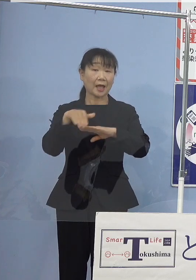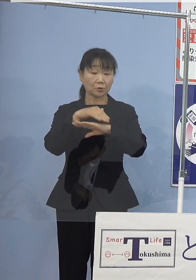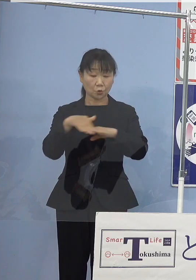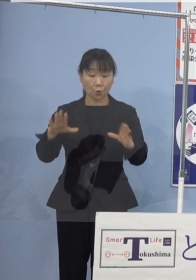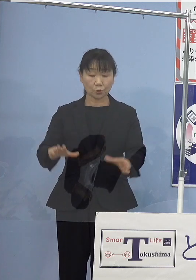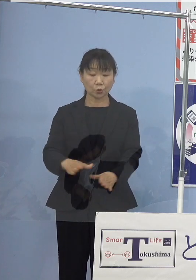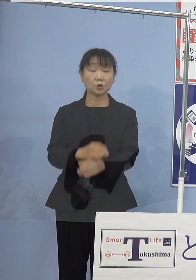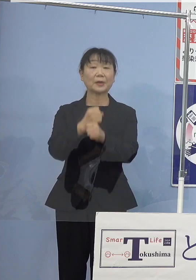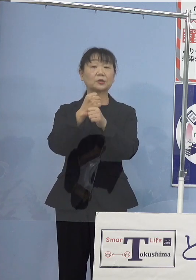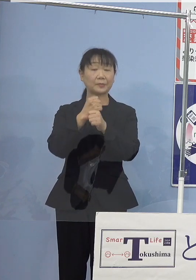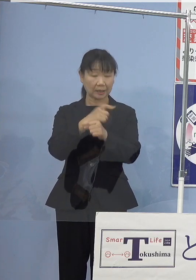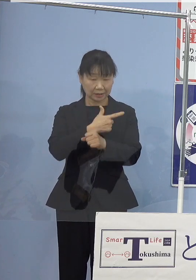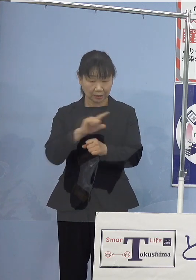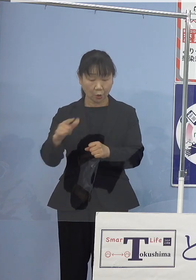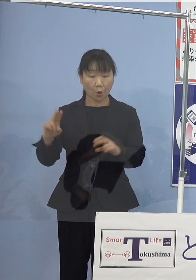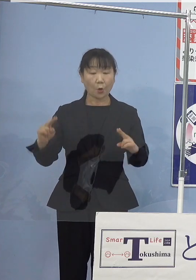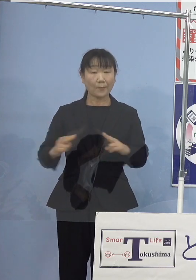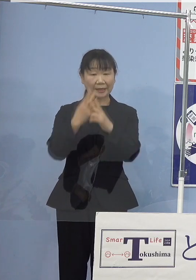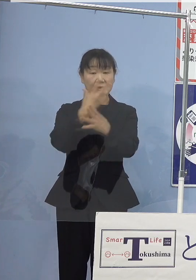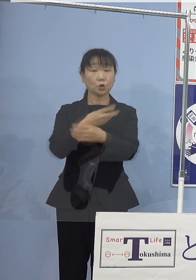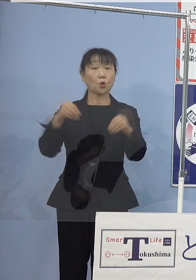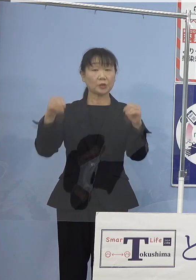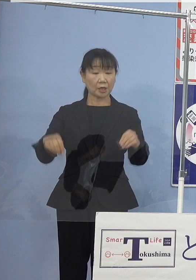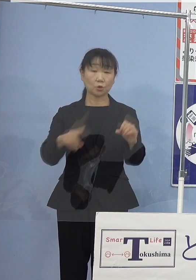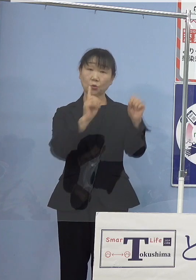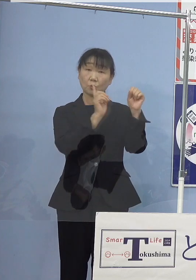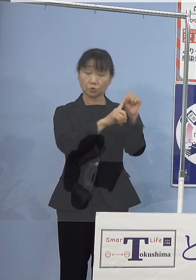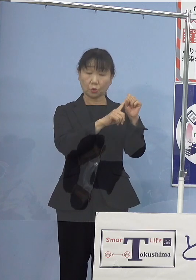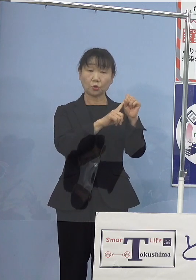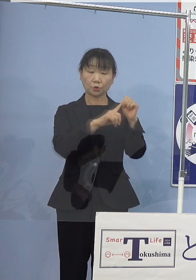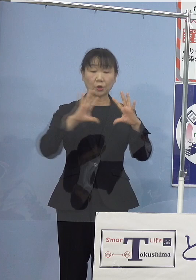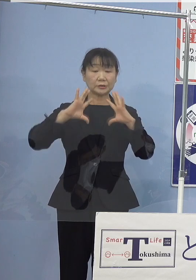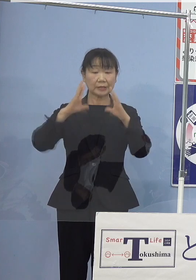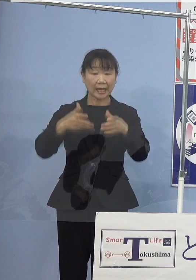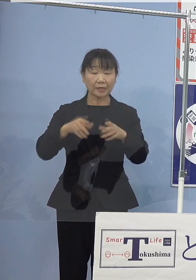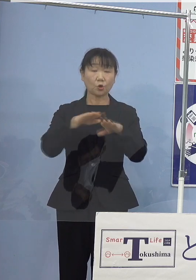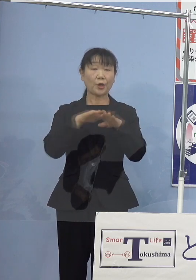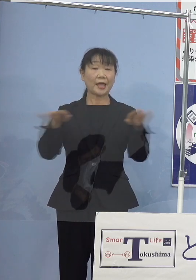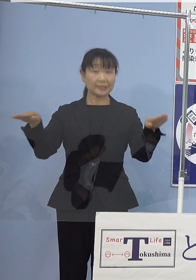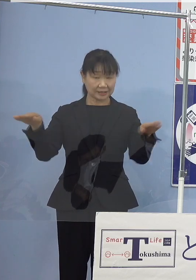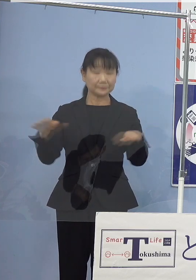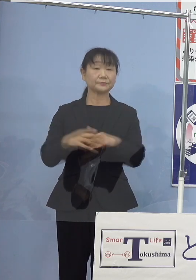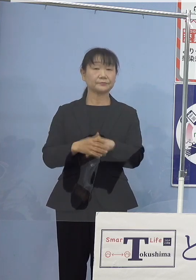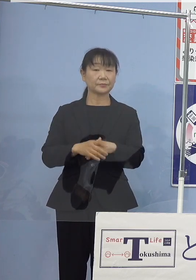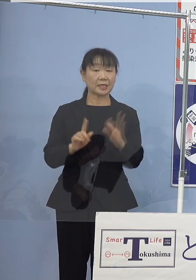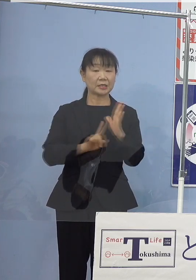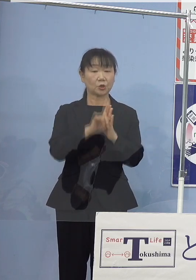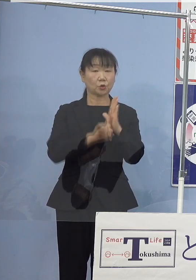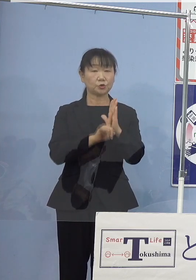パリ協定の目標である 世界の平均気温上昇を